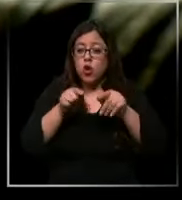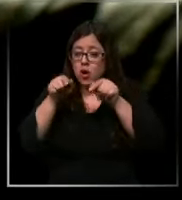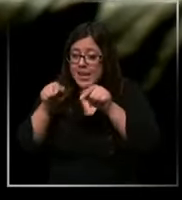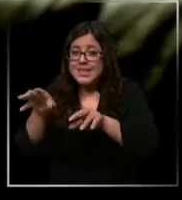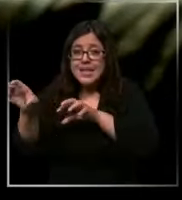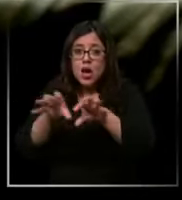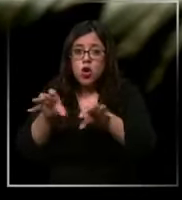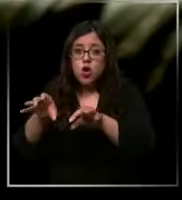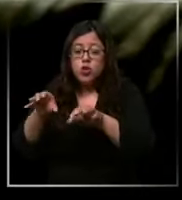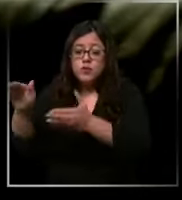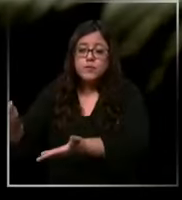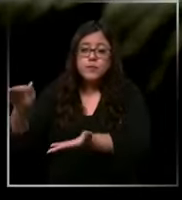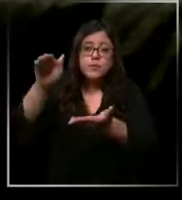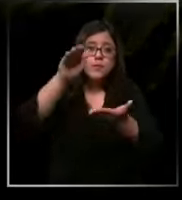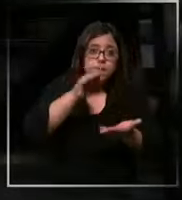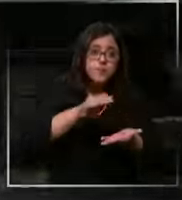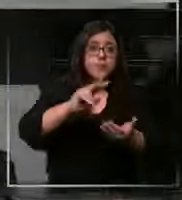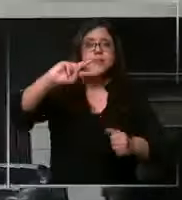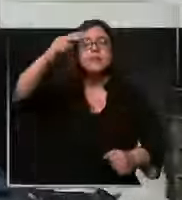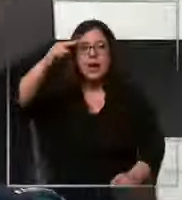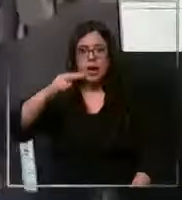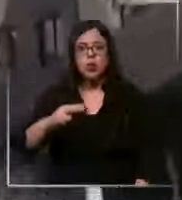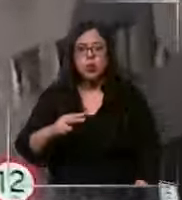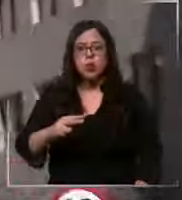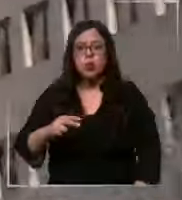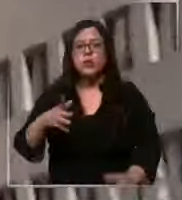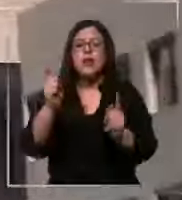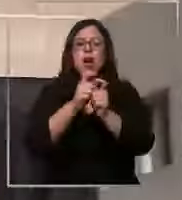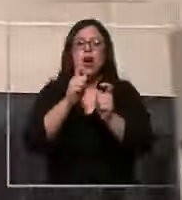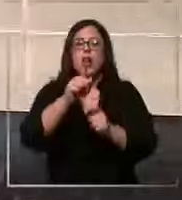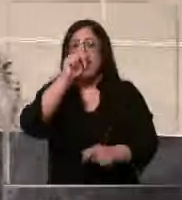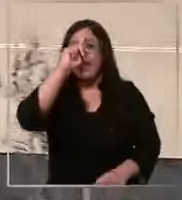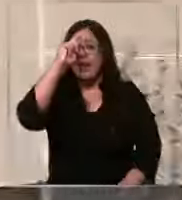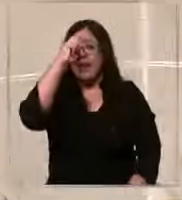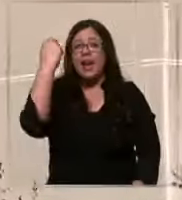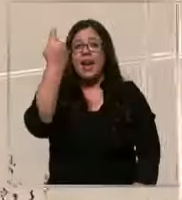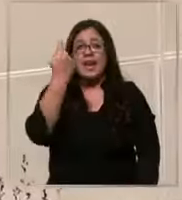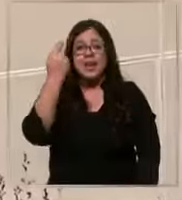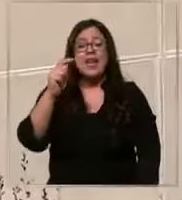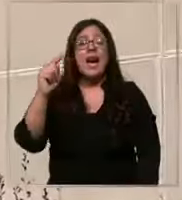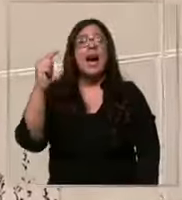llevaron nos dure todo el turno Nos contactamos con clínica las Condes para solicitar mayores